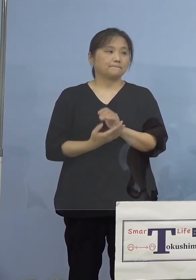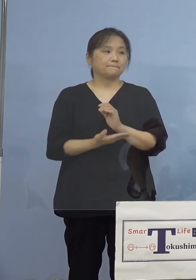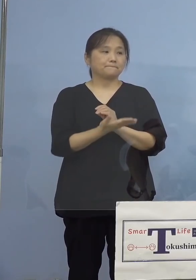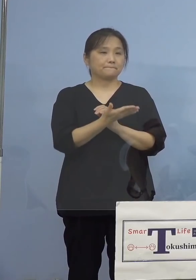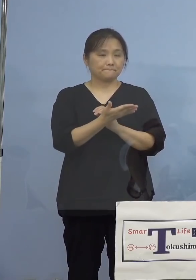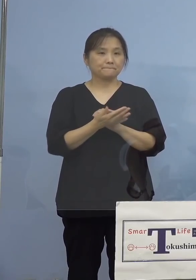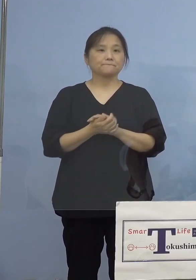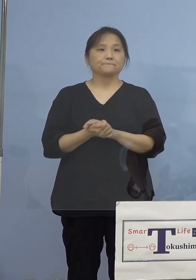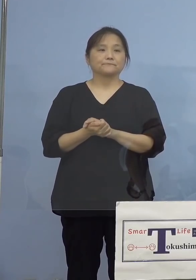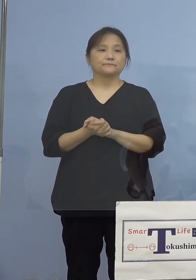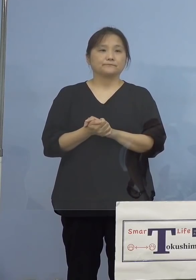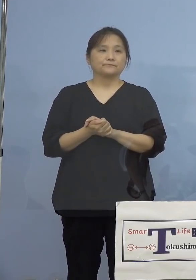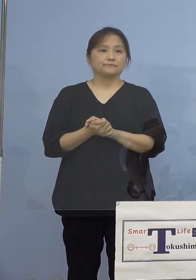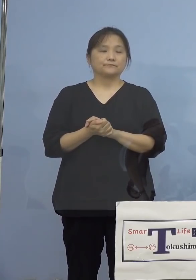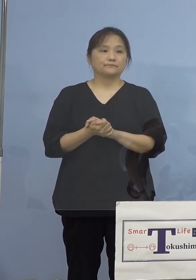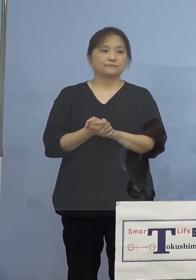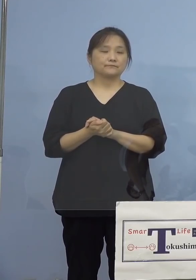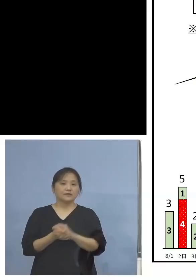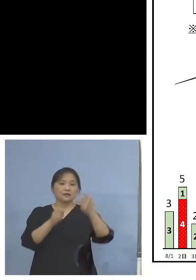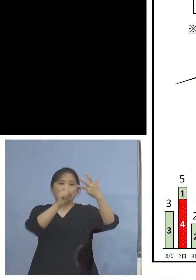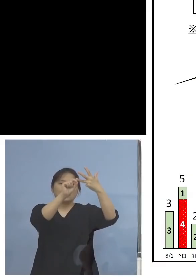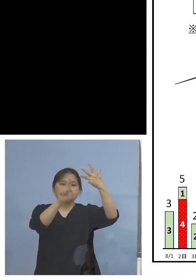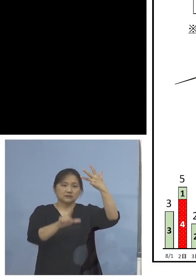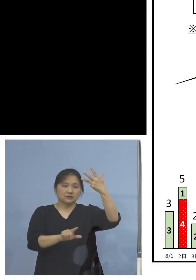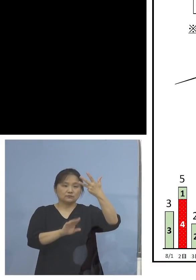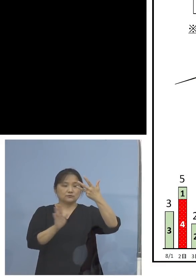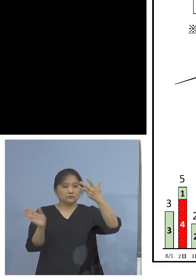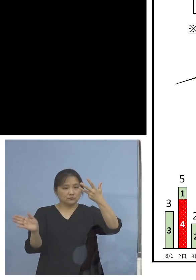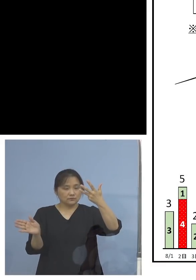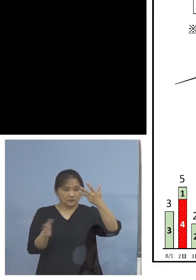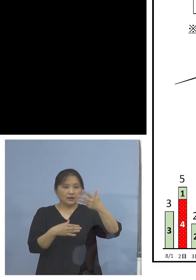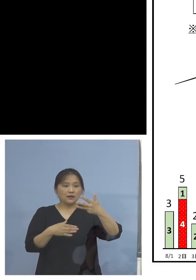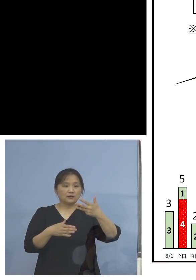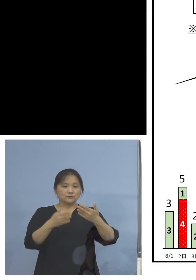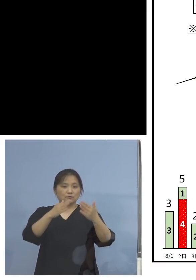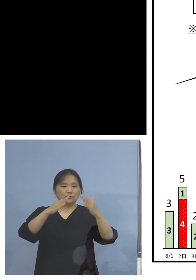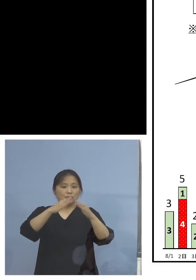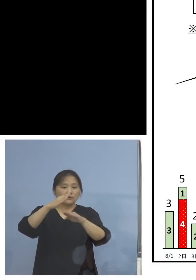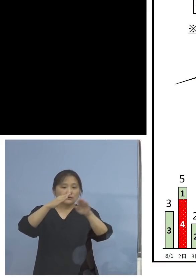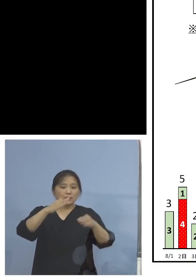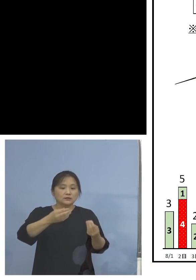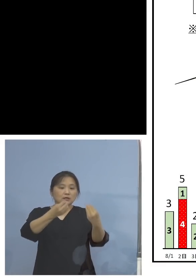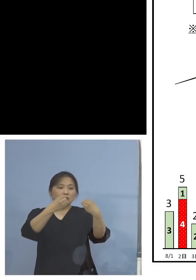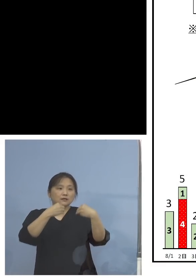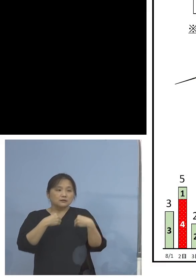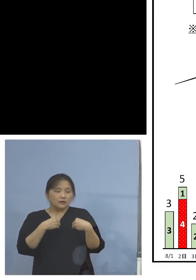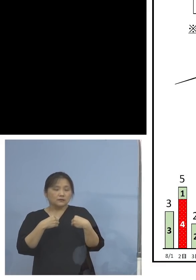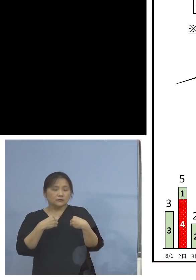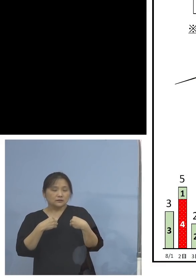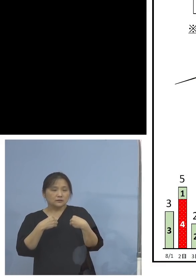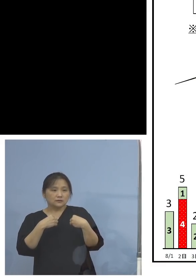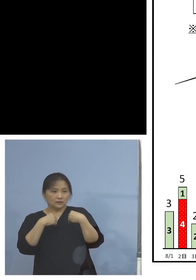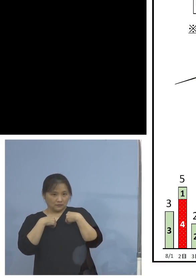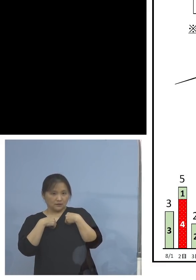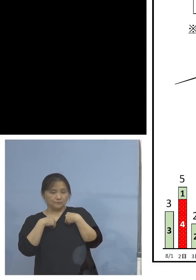もう少し見慣れた8月以降の家庭内感染の その事例ということで、ただ